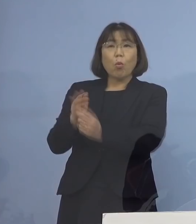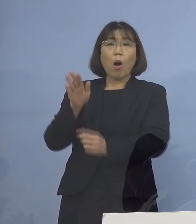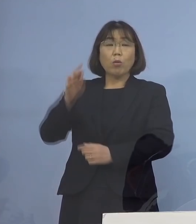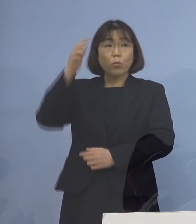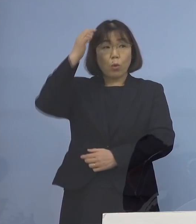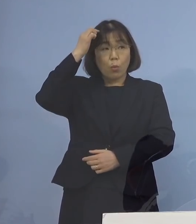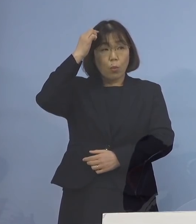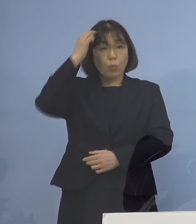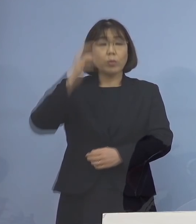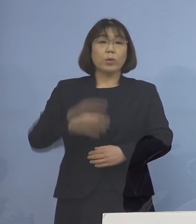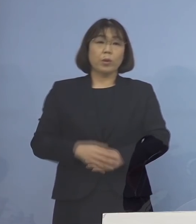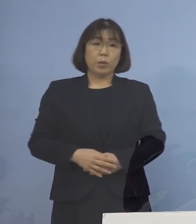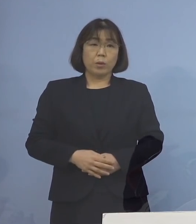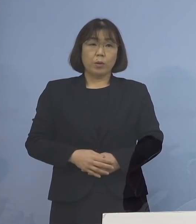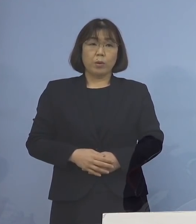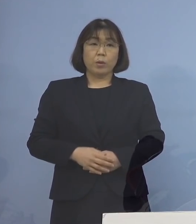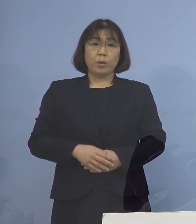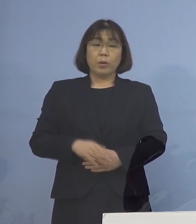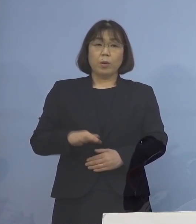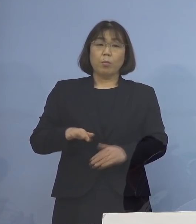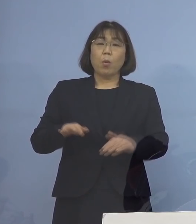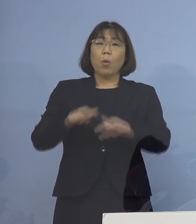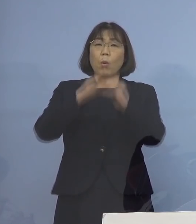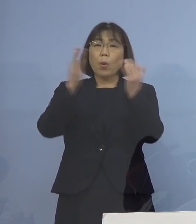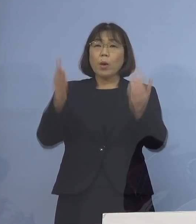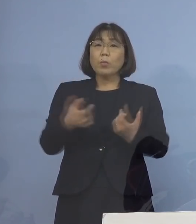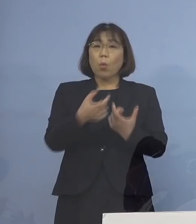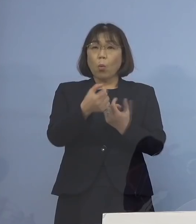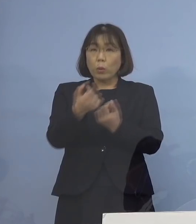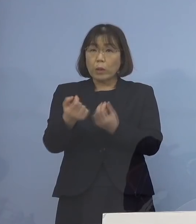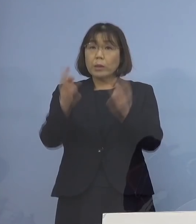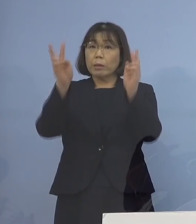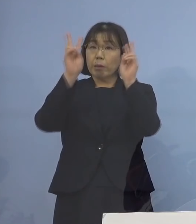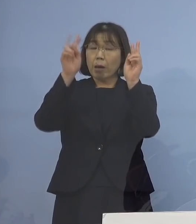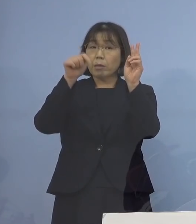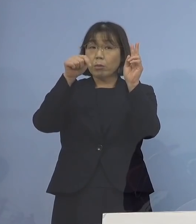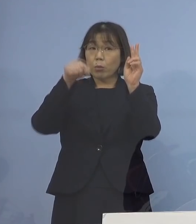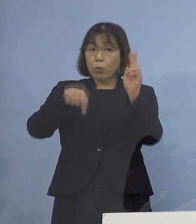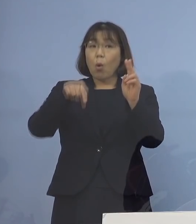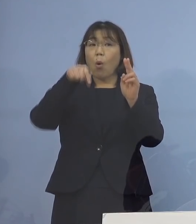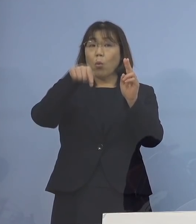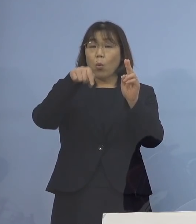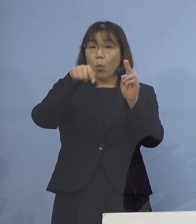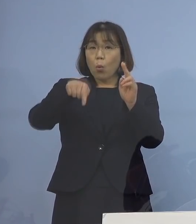一律に事業所、会社とかを こういうふうな方式にするのか